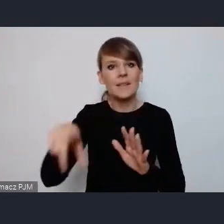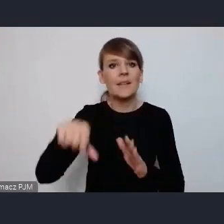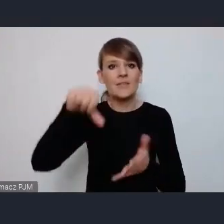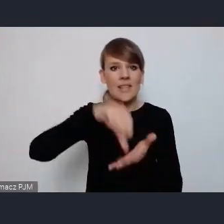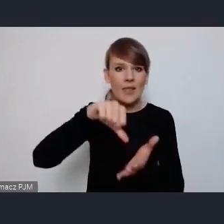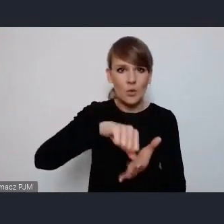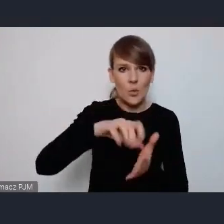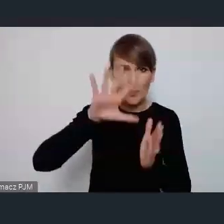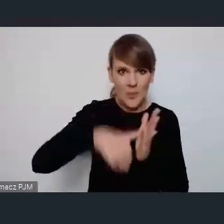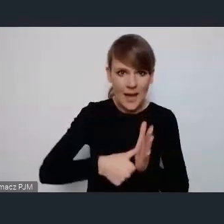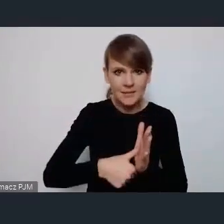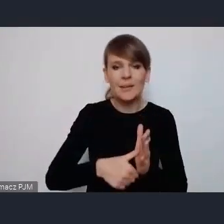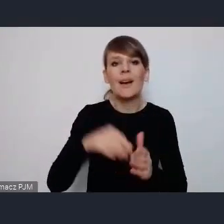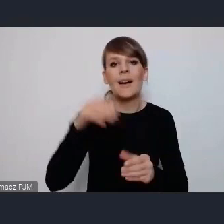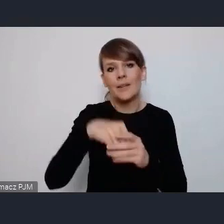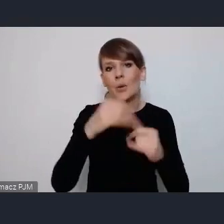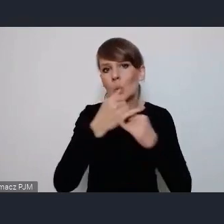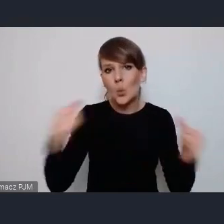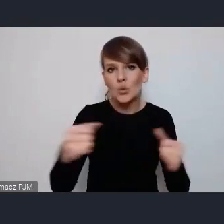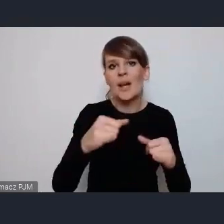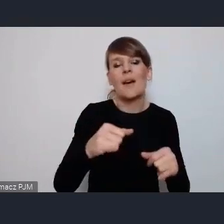gdzie są przewidziane różne sceny i różne wydarzenia.